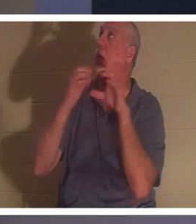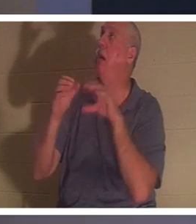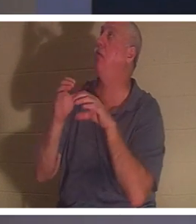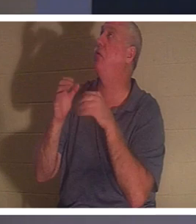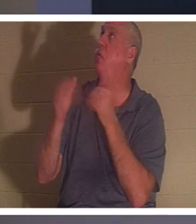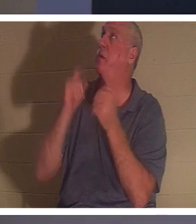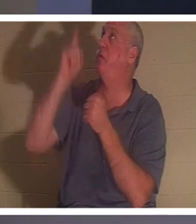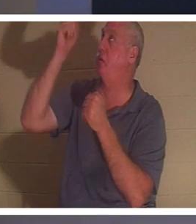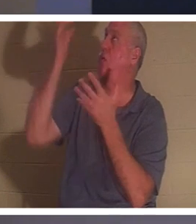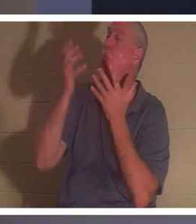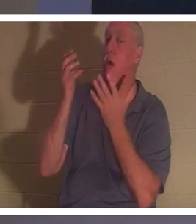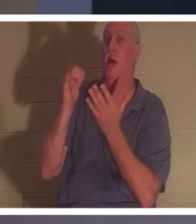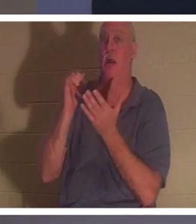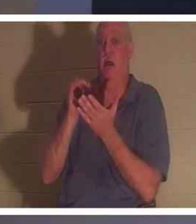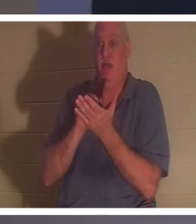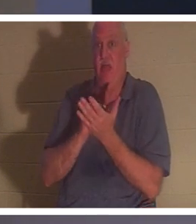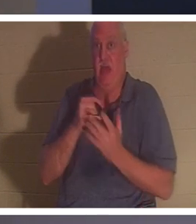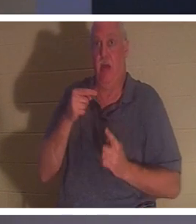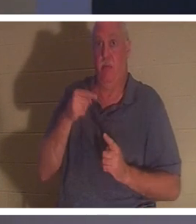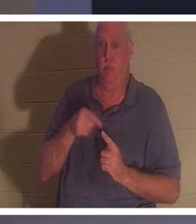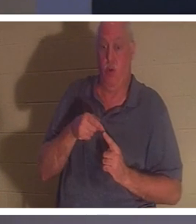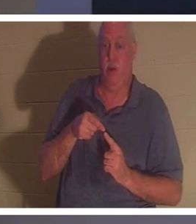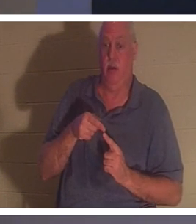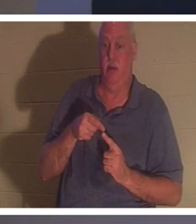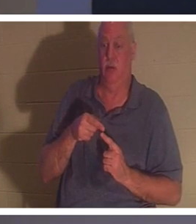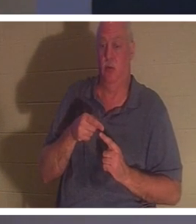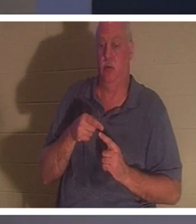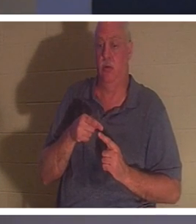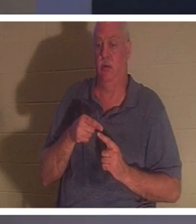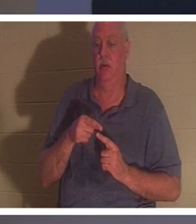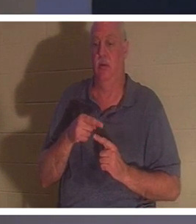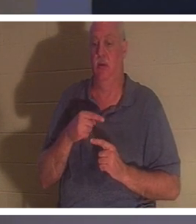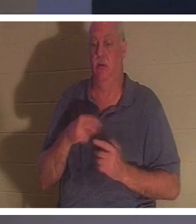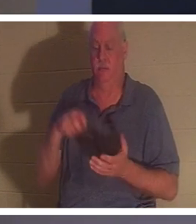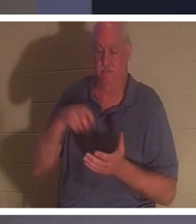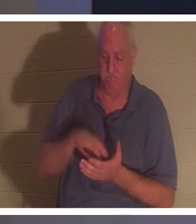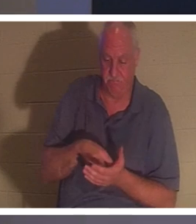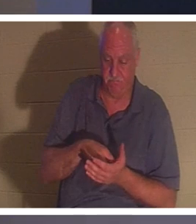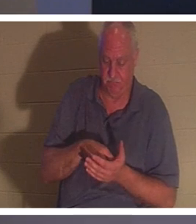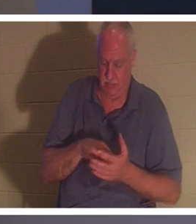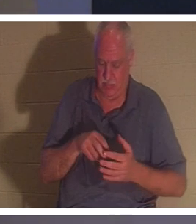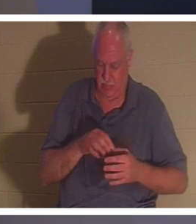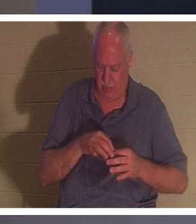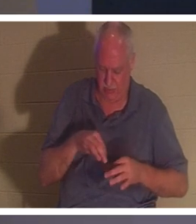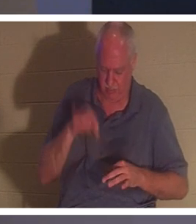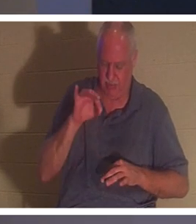тот момент, когда человек обнажает колени и говорит в своем духе: хорошо, Господи, я напортачил